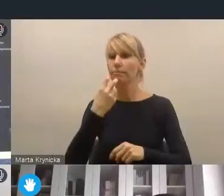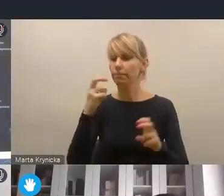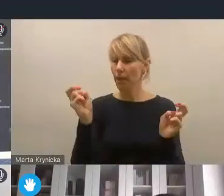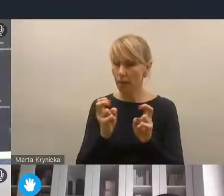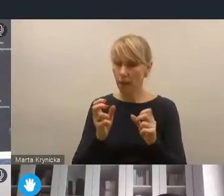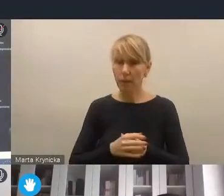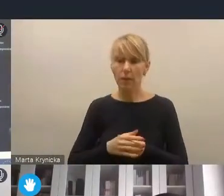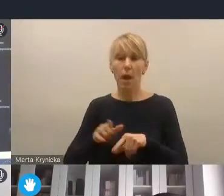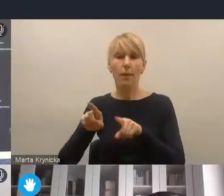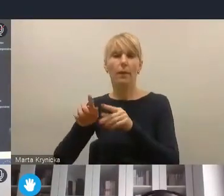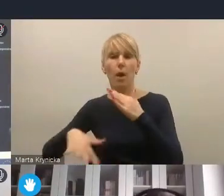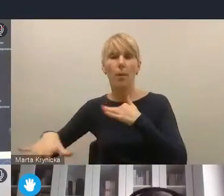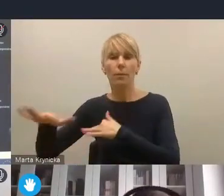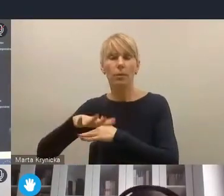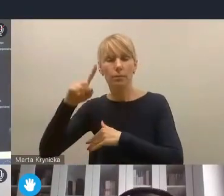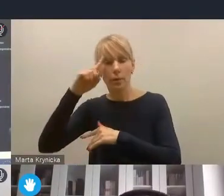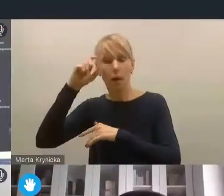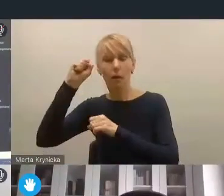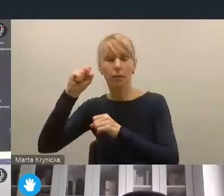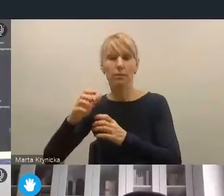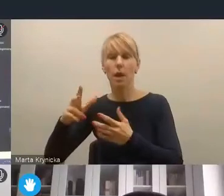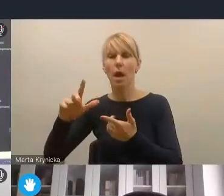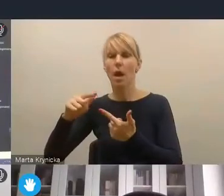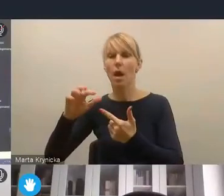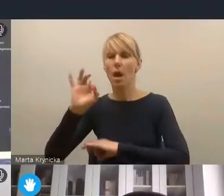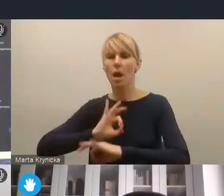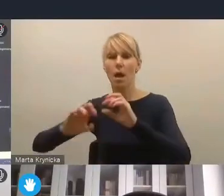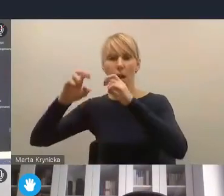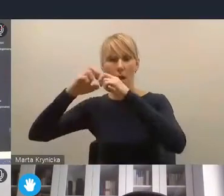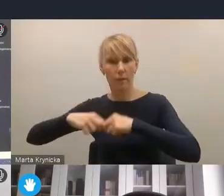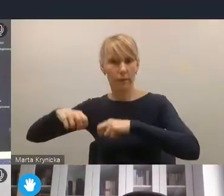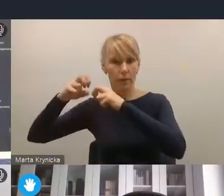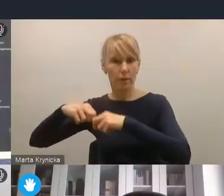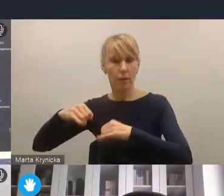jak i obszar szeroko pojętej rewitalizacji w różnorodnym znaczeniu